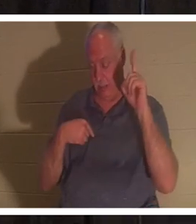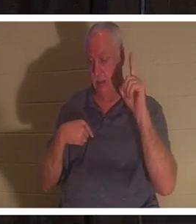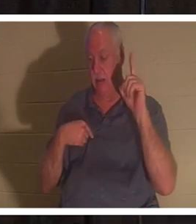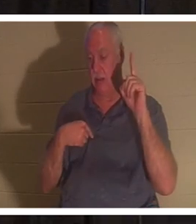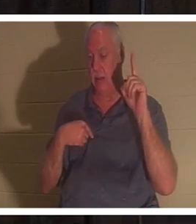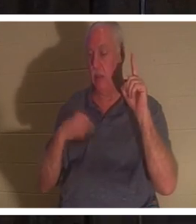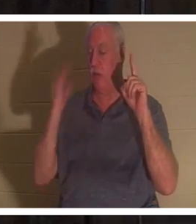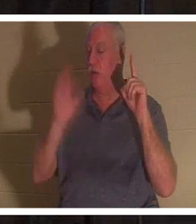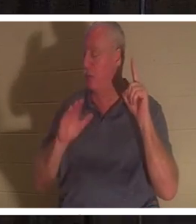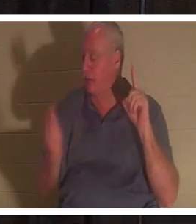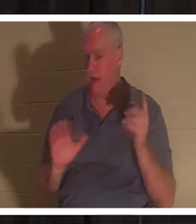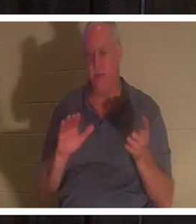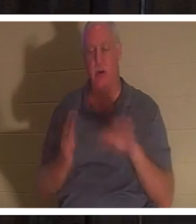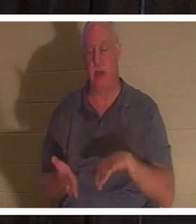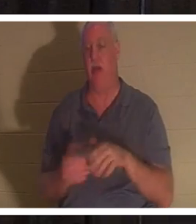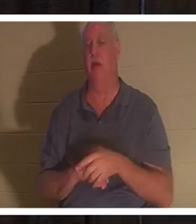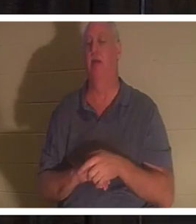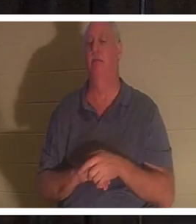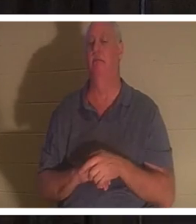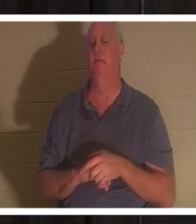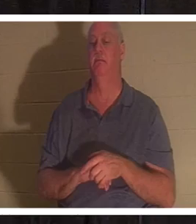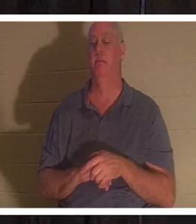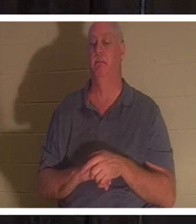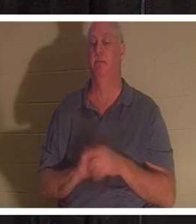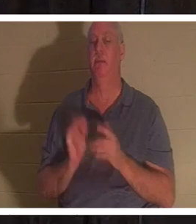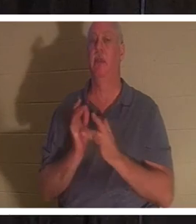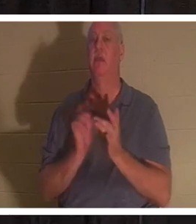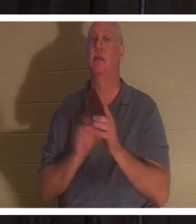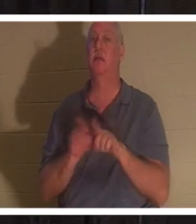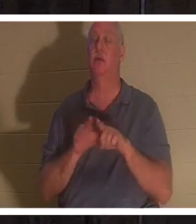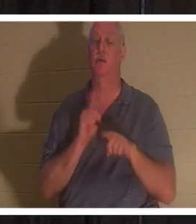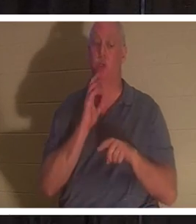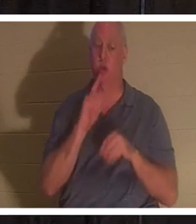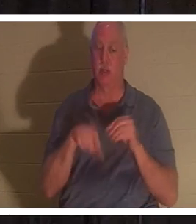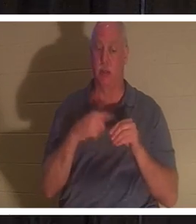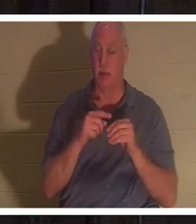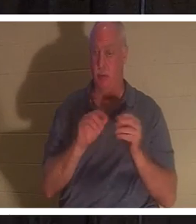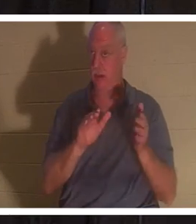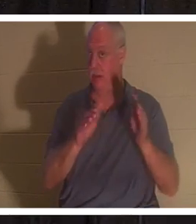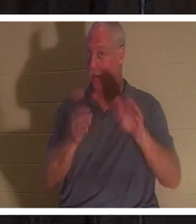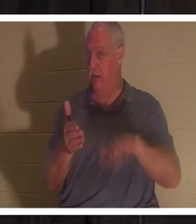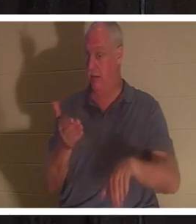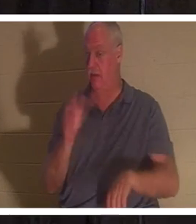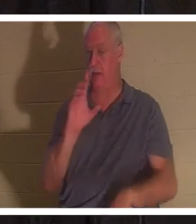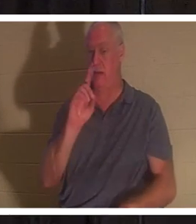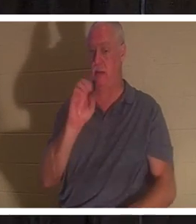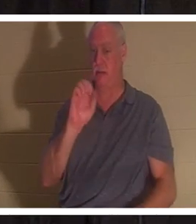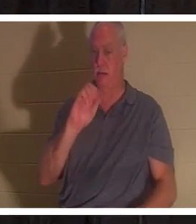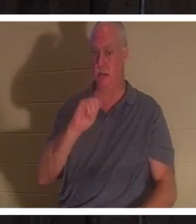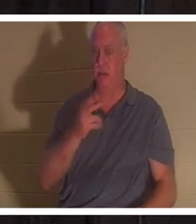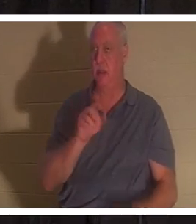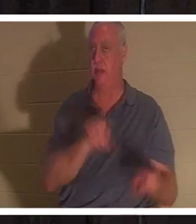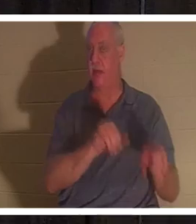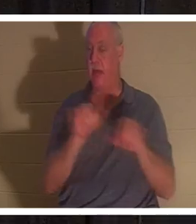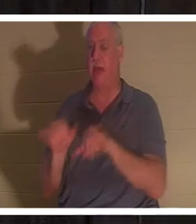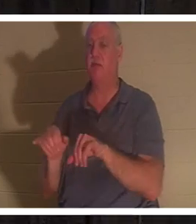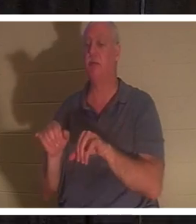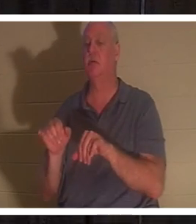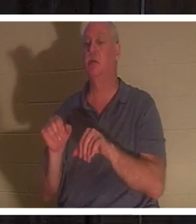Jésus a également parlé de la mort comme d'un sommeil à un chrétien, lorsqu'il a ressuscité la fille de Jaïrus